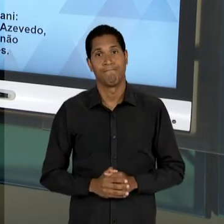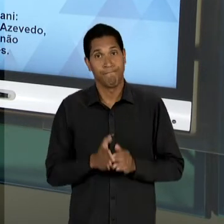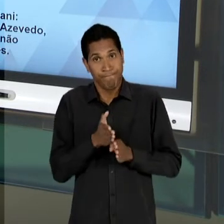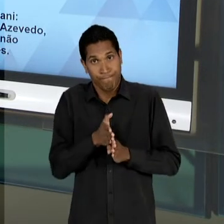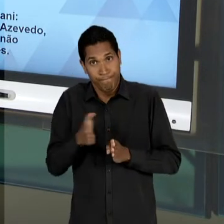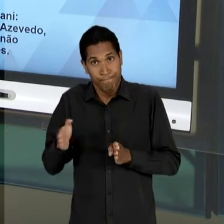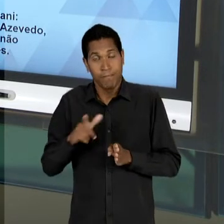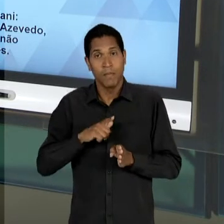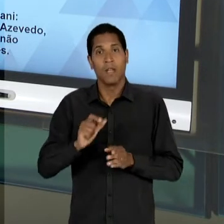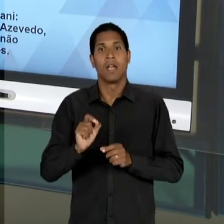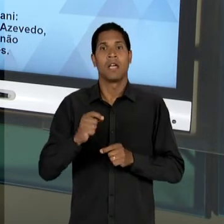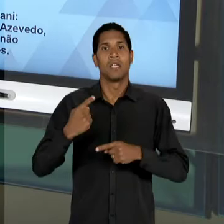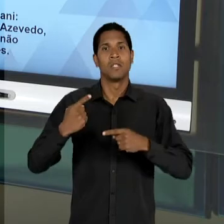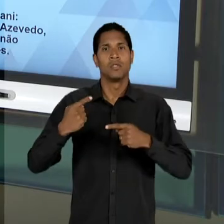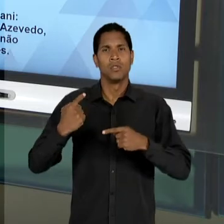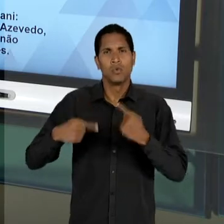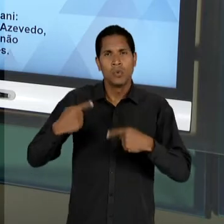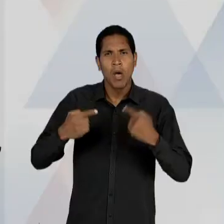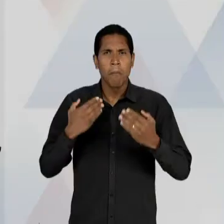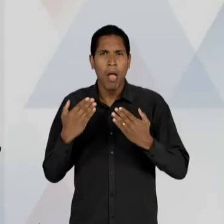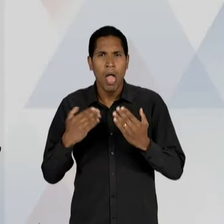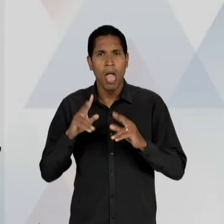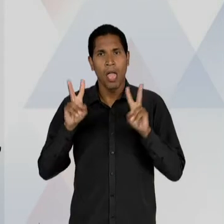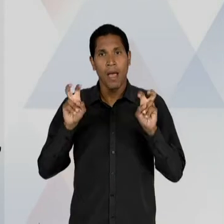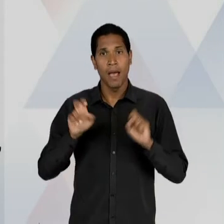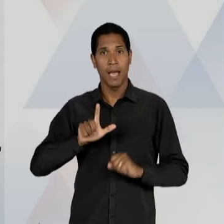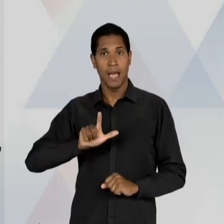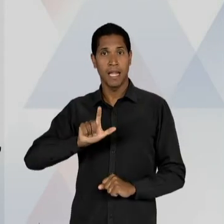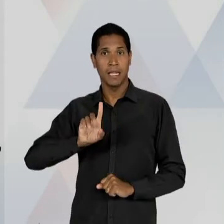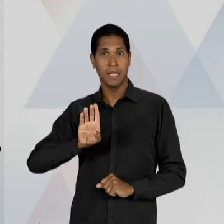'LDB' COMEÇA QUANDO? EM 48, COM A CRIAÇÃO,